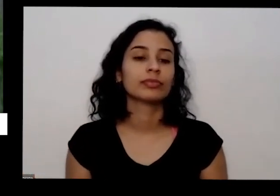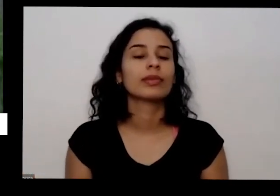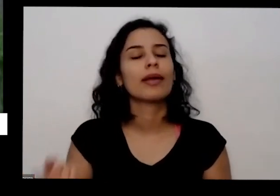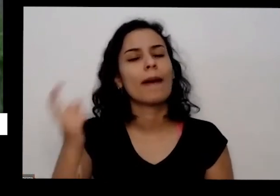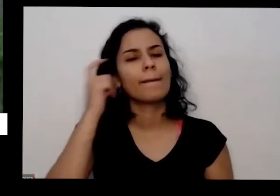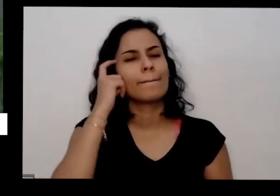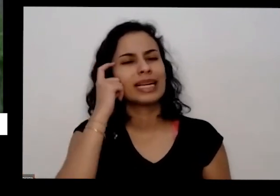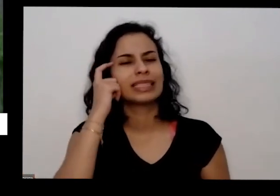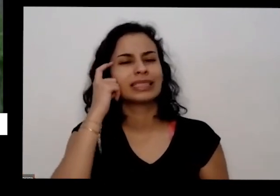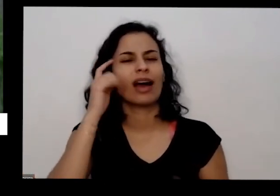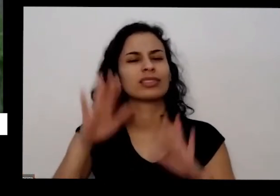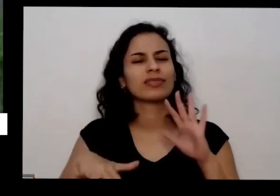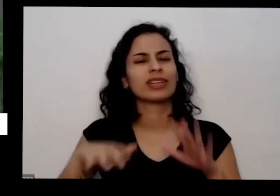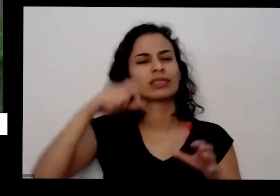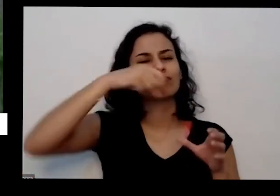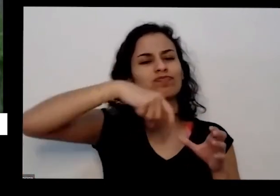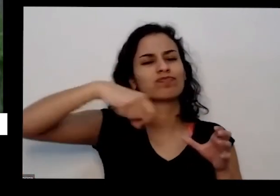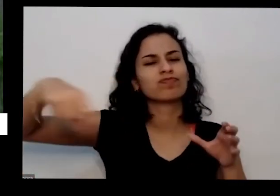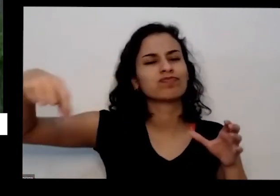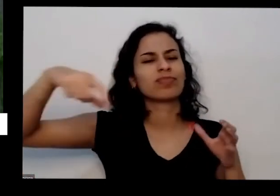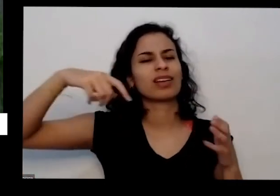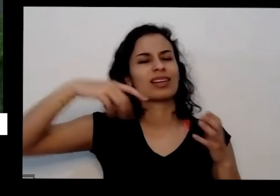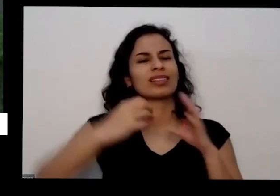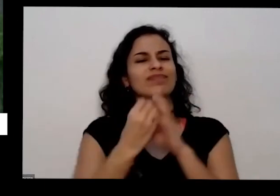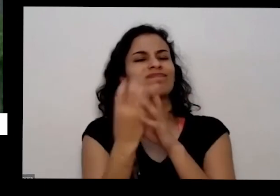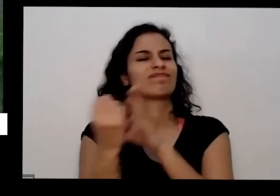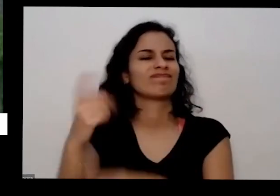que a gente fica plantou direito que a mão da gente ficou boa e se não existe a gente que não